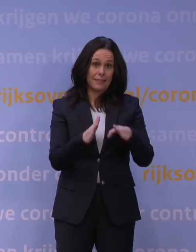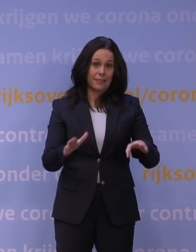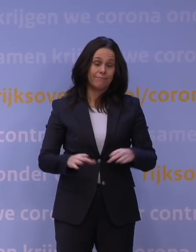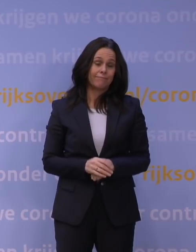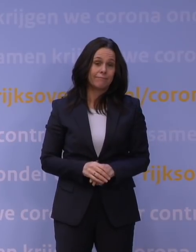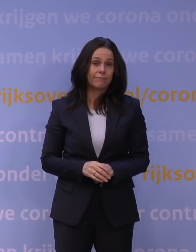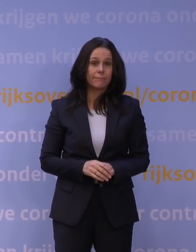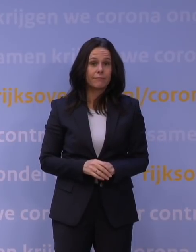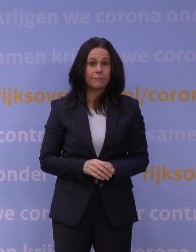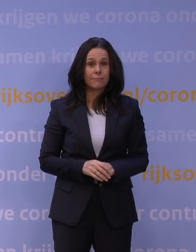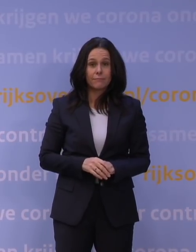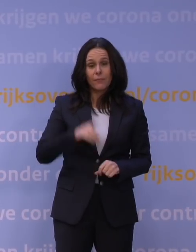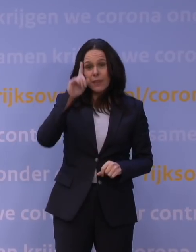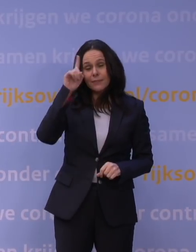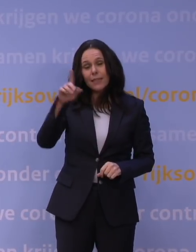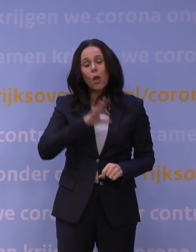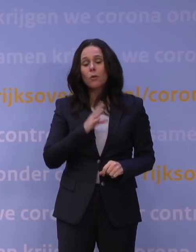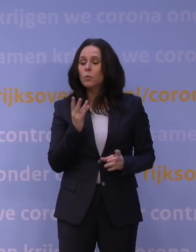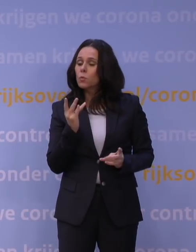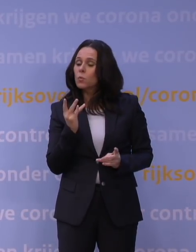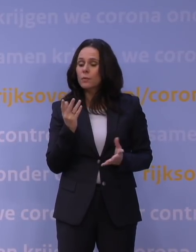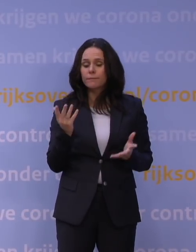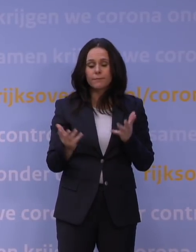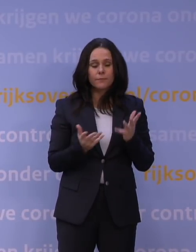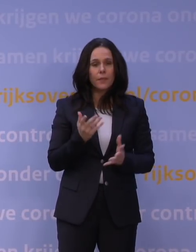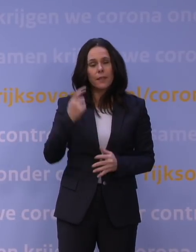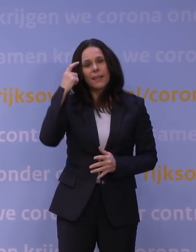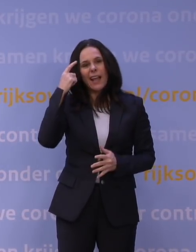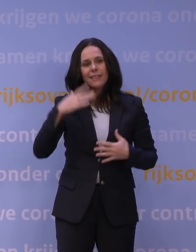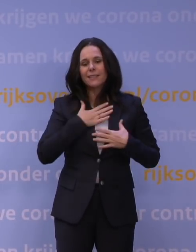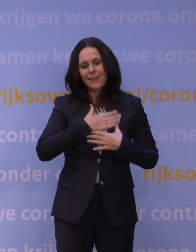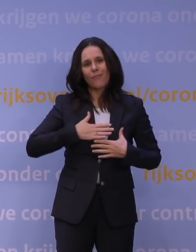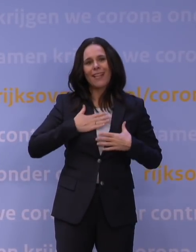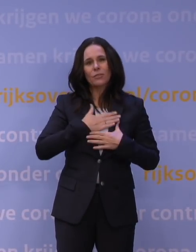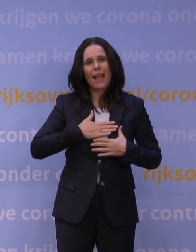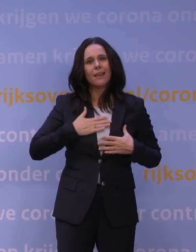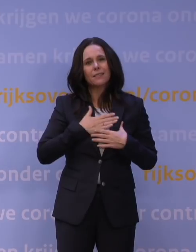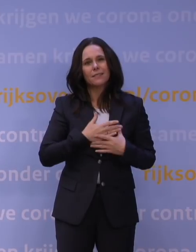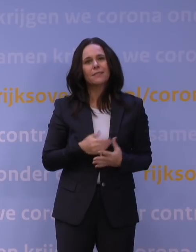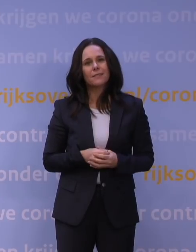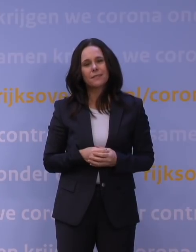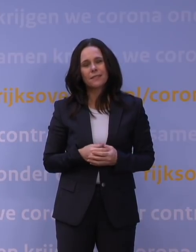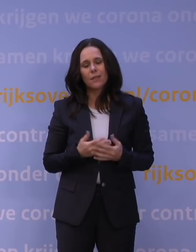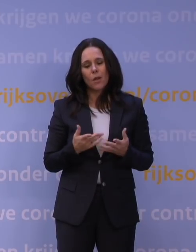Denkt u ook na over manieren om ons geestelijk welzijn als land weer een beetje een boost te geven?